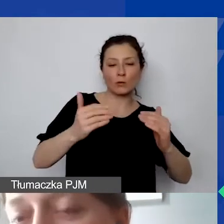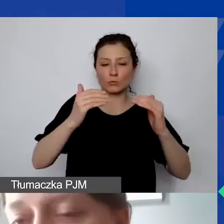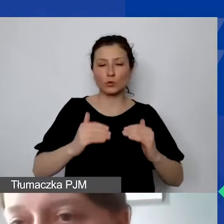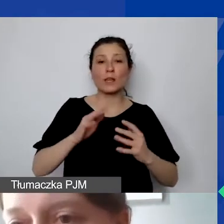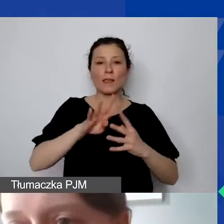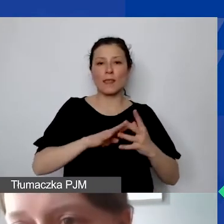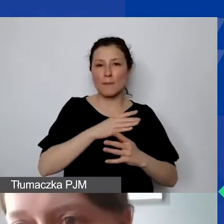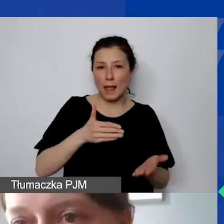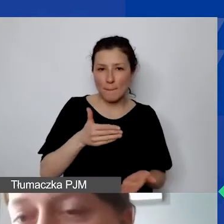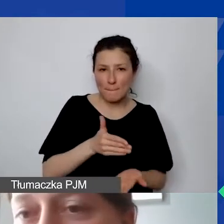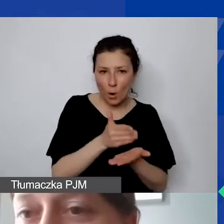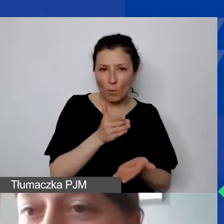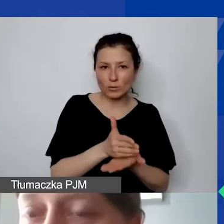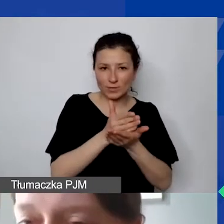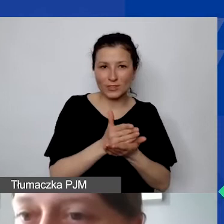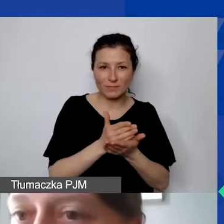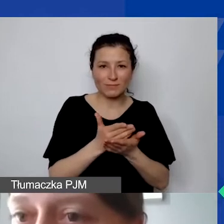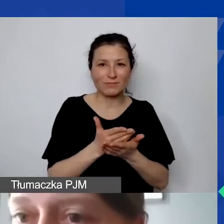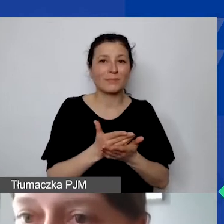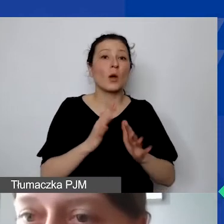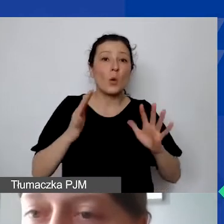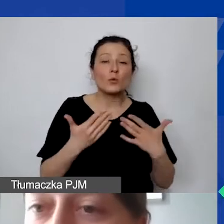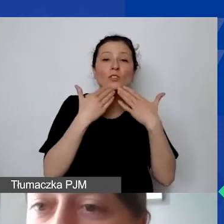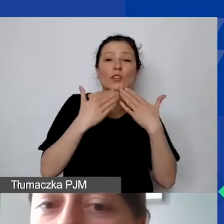czy faktycznie lider jest liderem projektu,